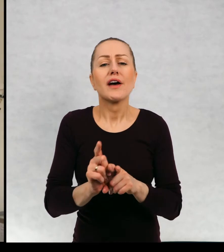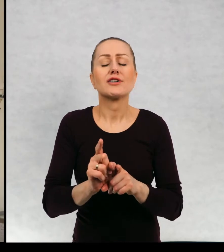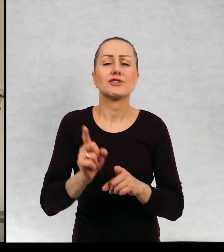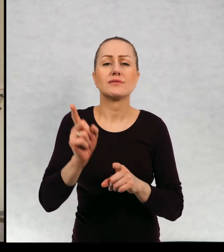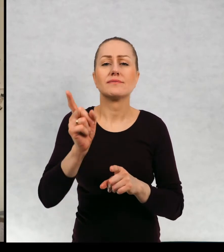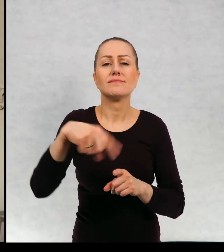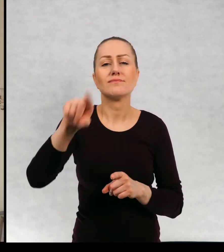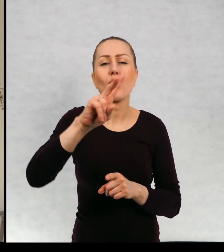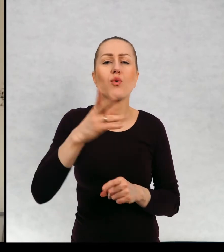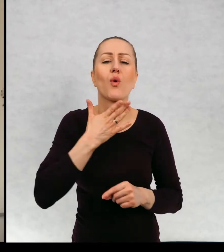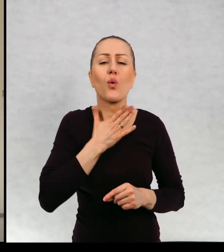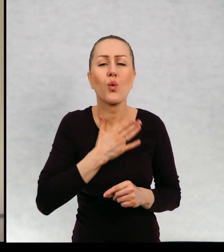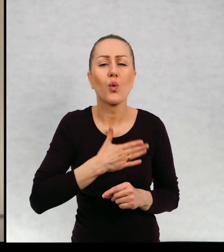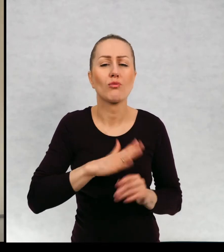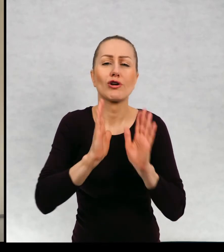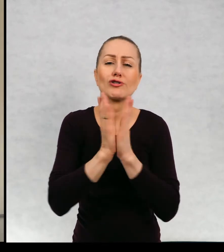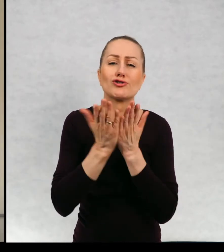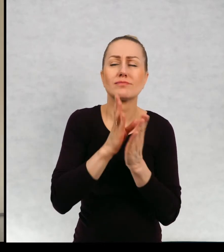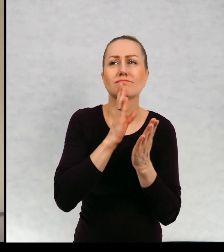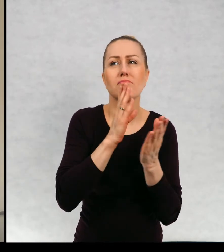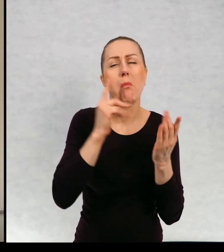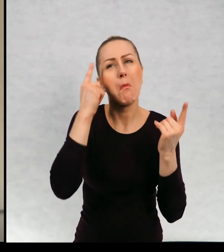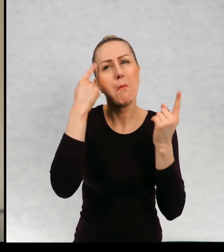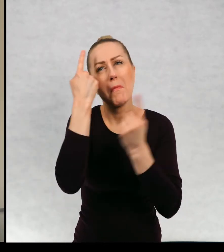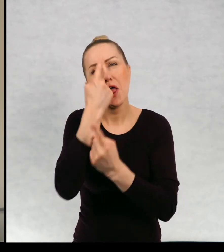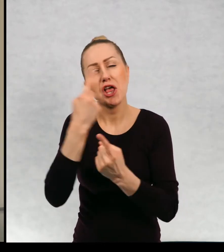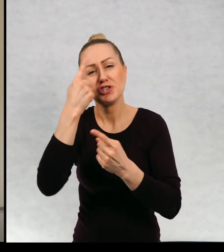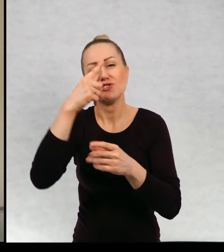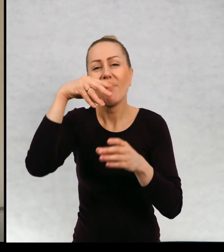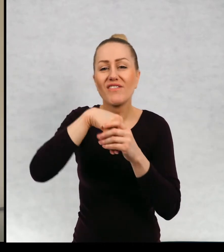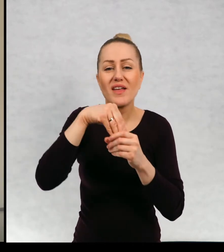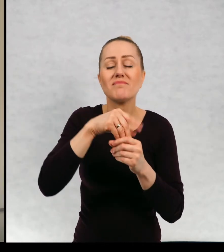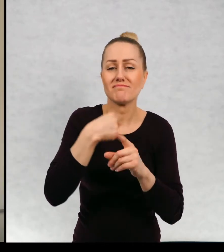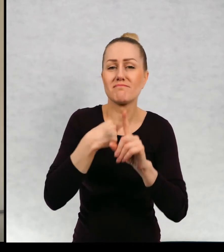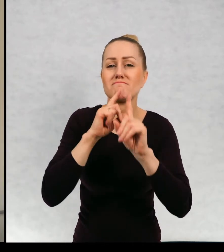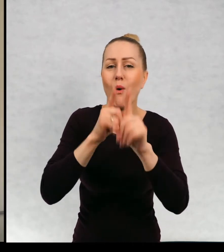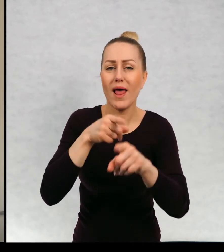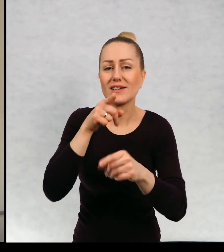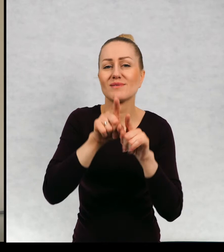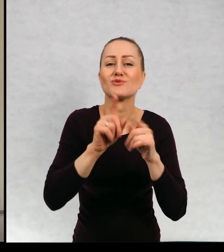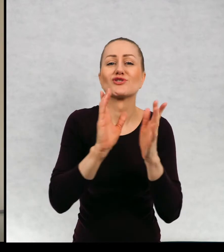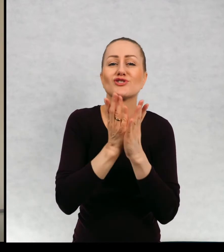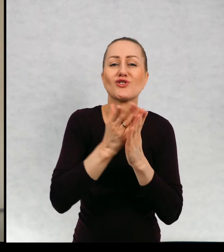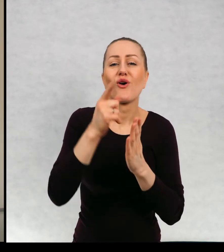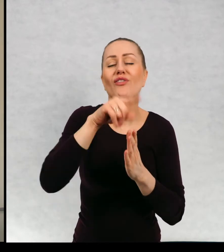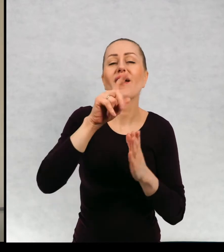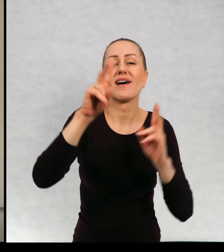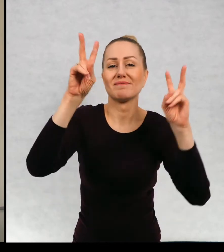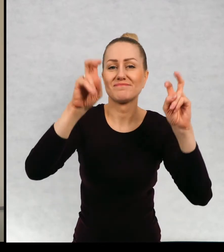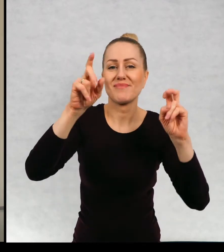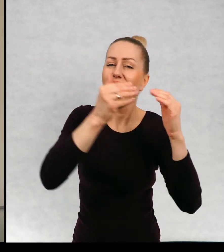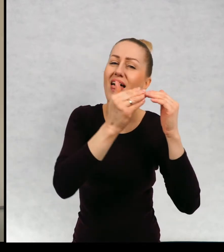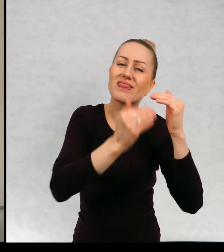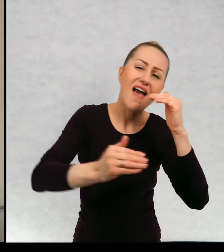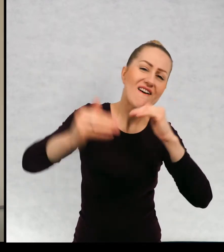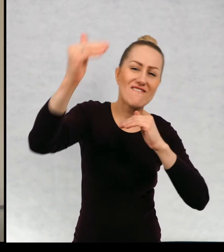tych, którzy lubią takie książki trochę refleksyjne. Polecam zbiór opowiadań "Najwyższa góra świata",